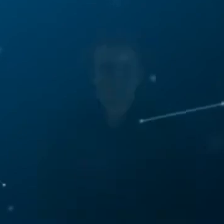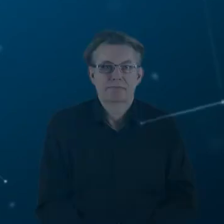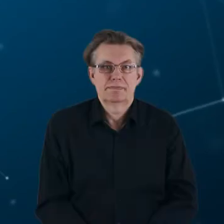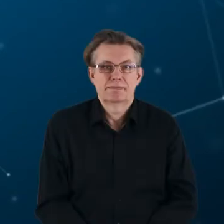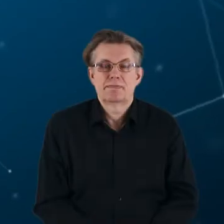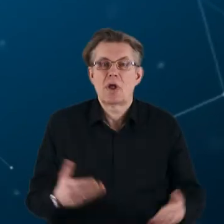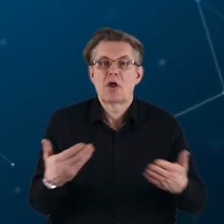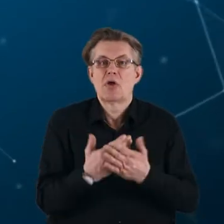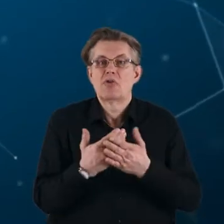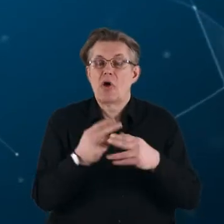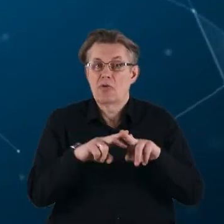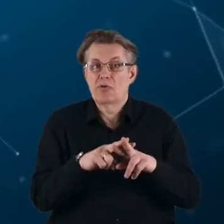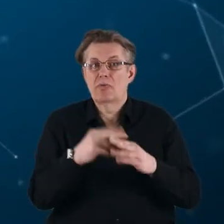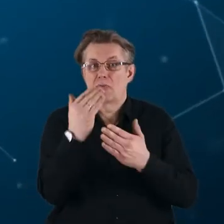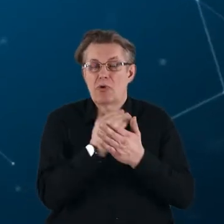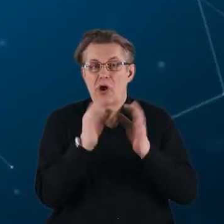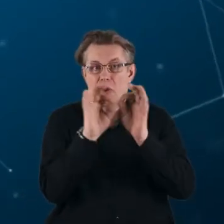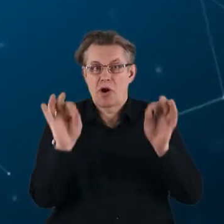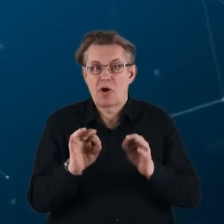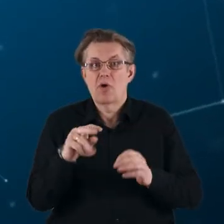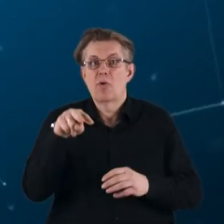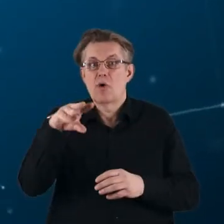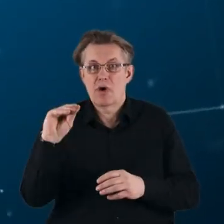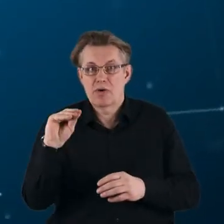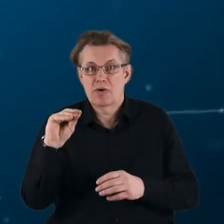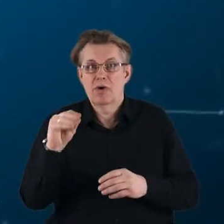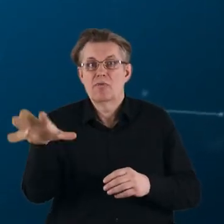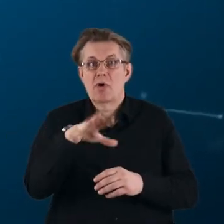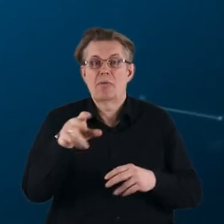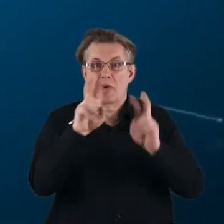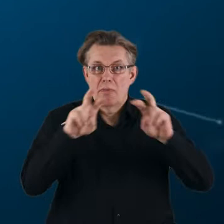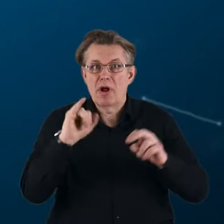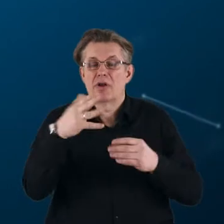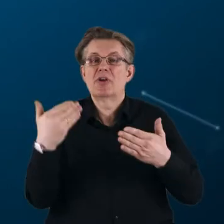Nowym instrumentem programu ramowego Unii Europejskiej w obszarze badań i innowacji